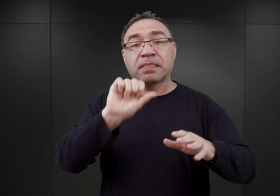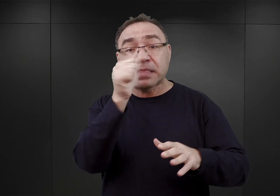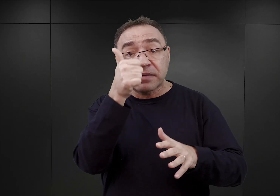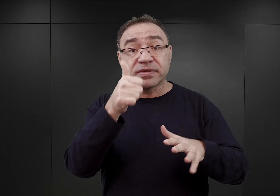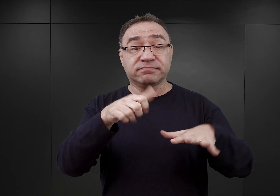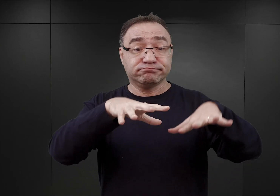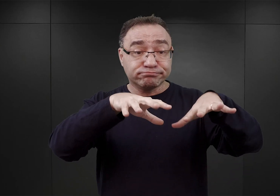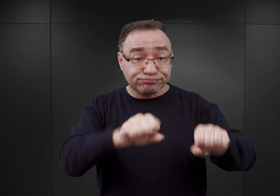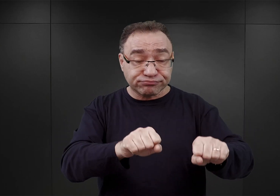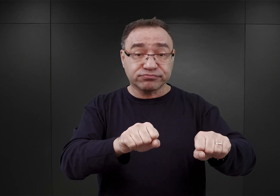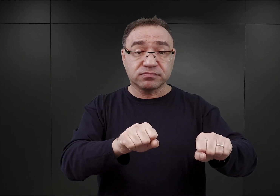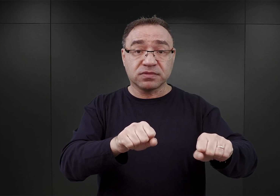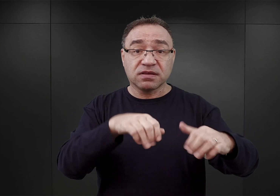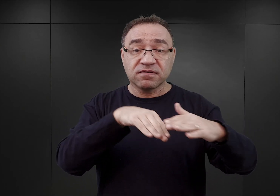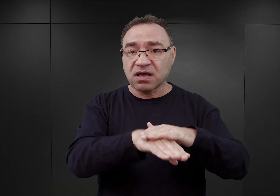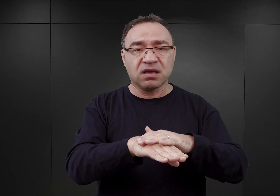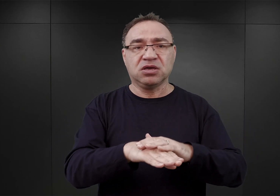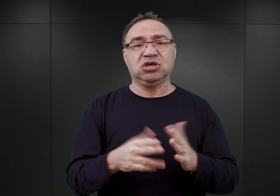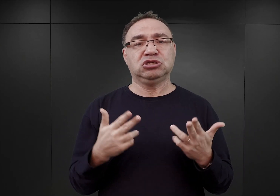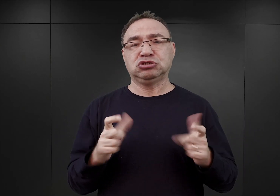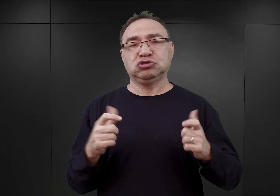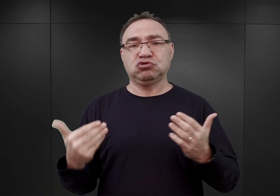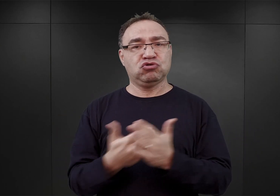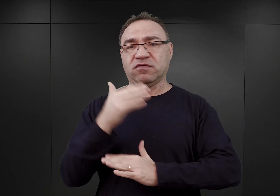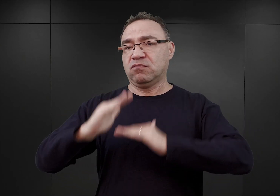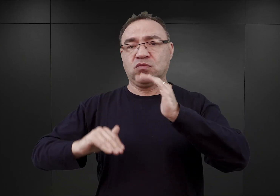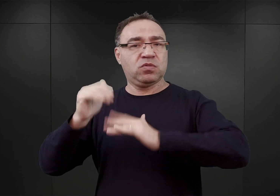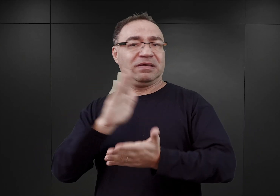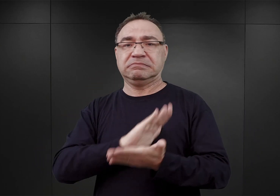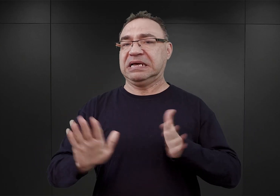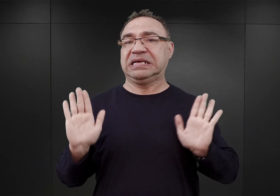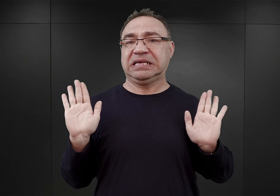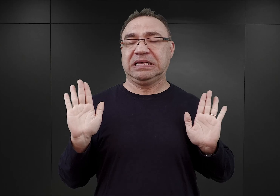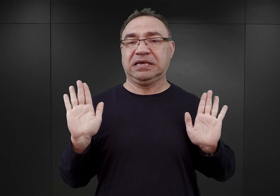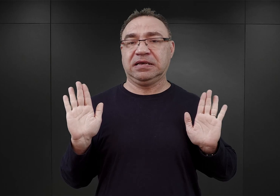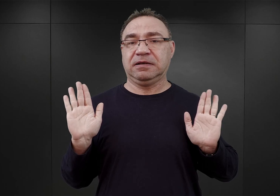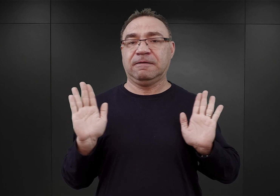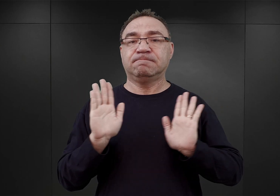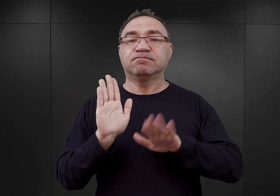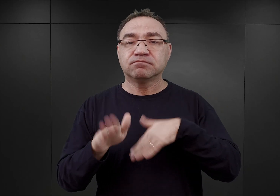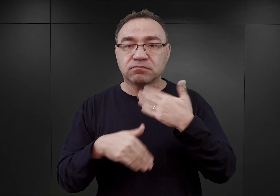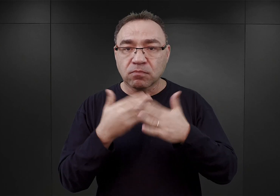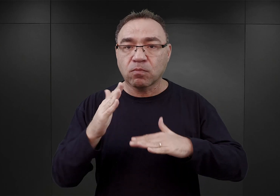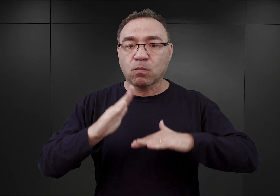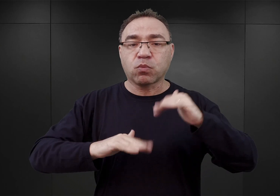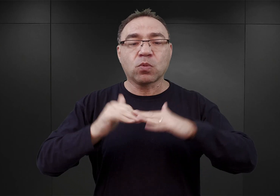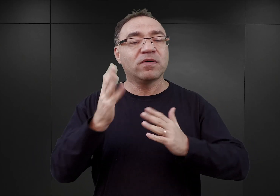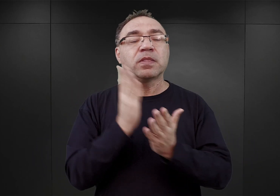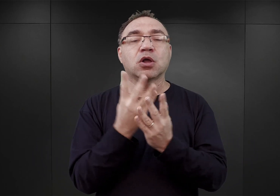i właściwie nieprowadzenia żadnych innych, nowych inwestycji. Poza zbudowaniem ogrodzenia z drutu kolczastego.